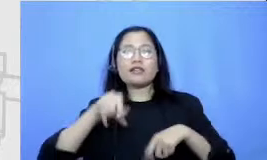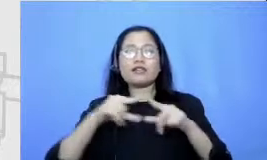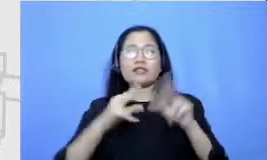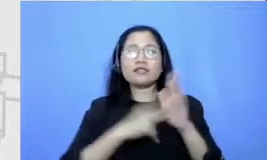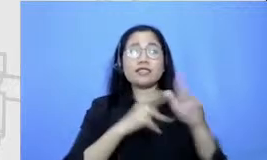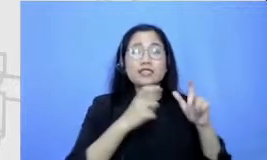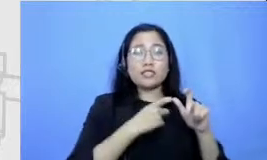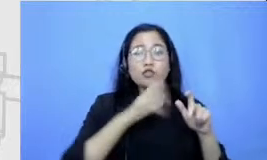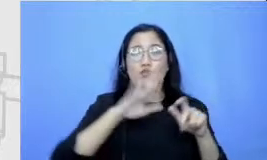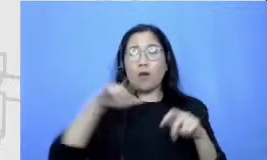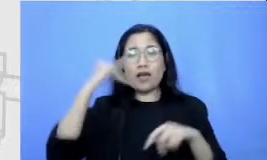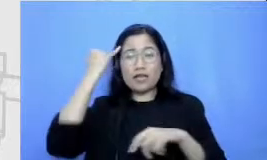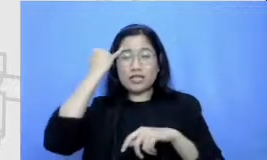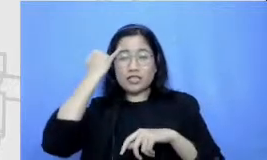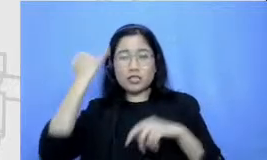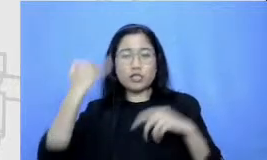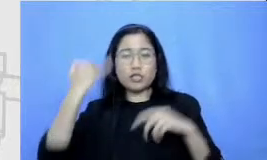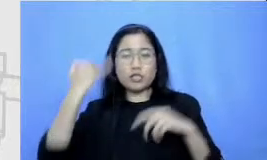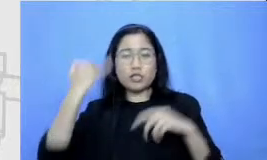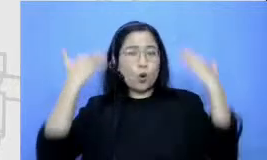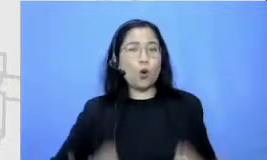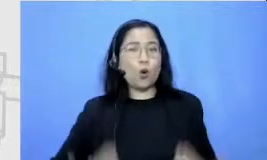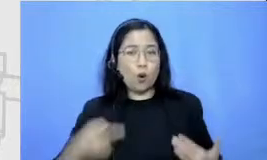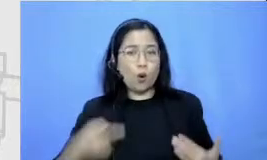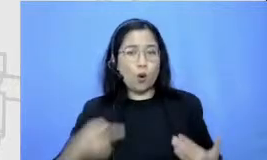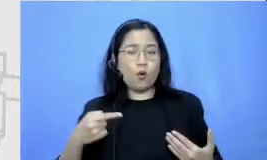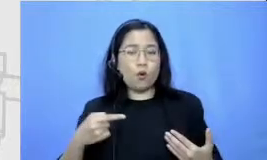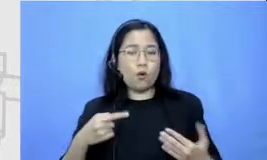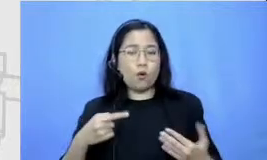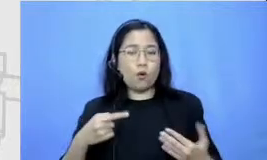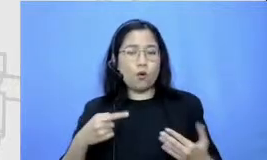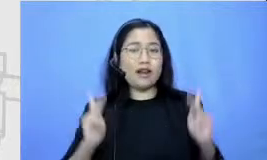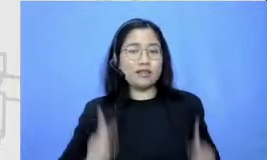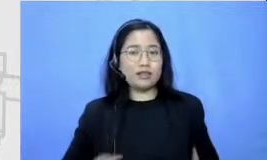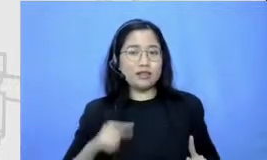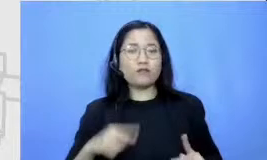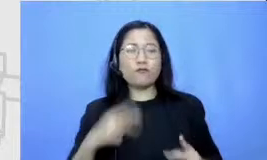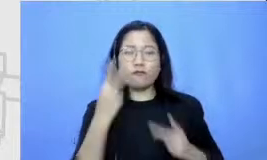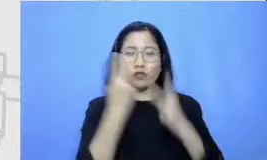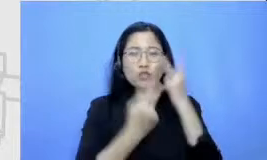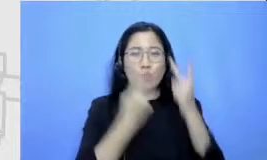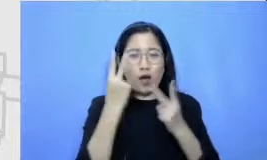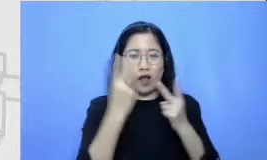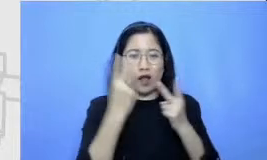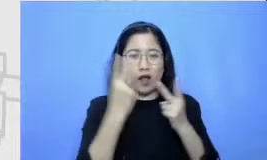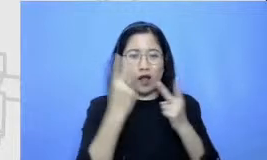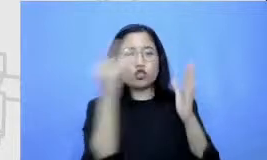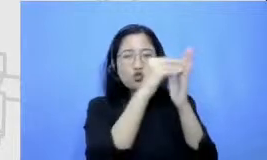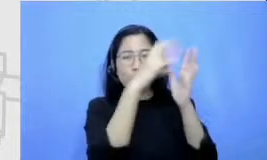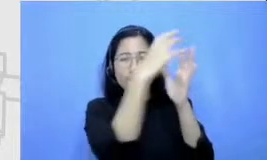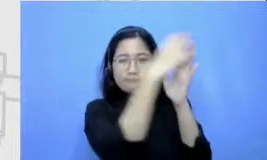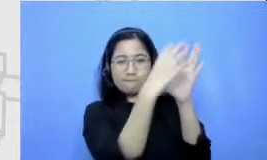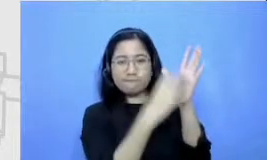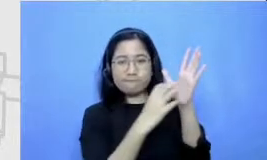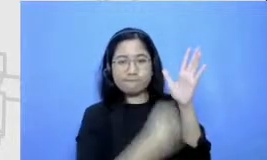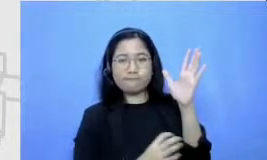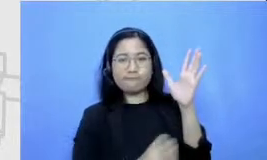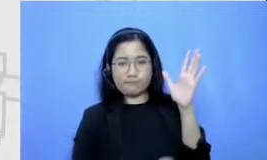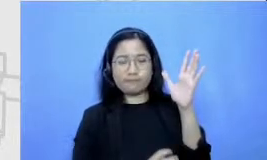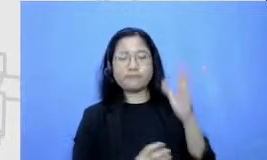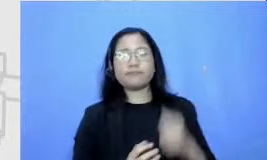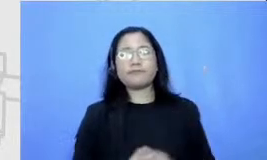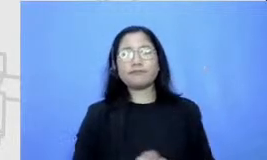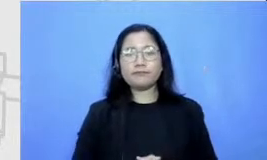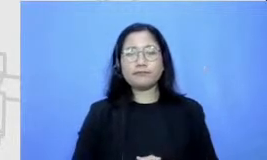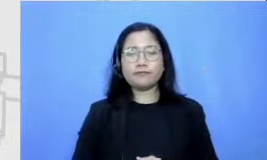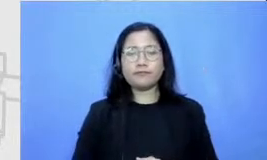tuangkan ke dalam papan di papan brainstorming ini kemudian dia juga menuliskan siapa saja di